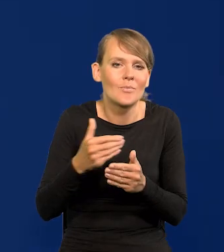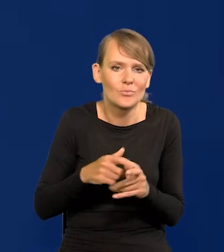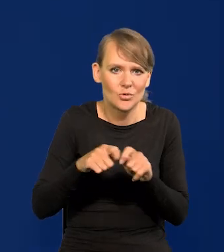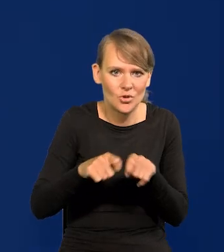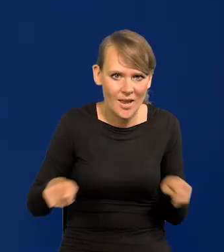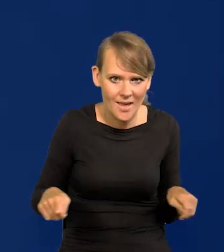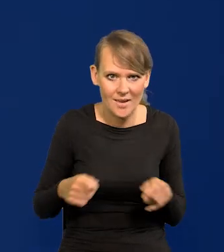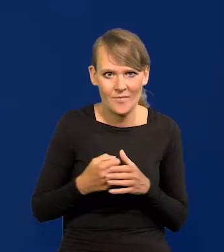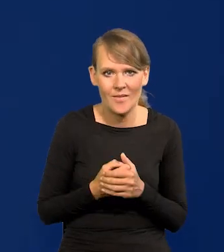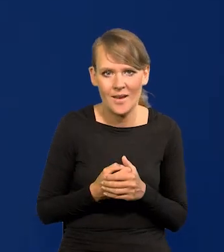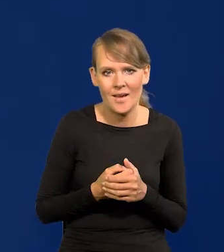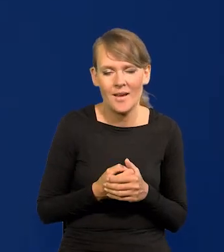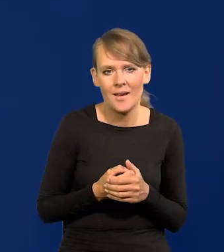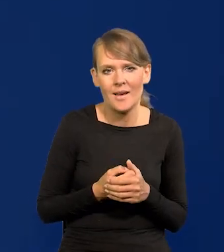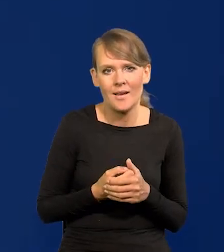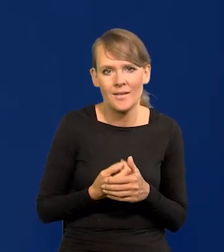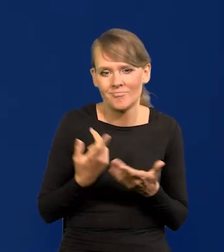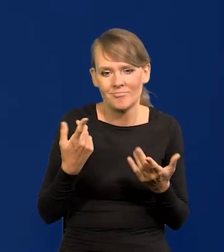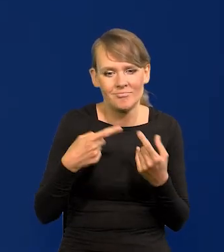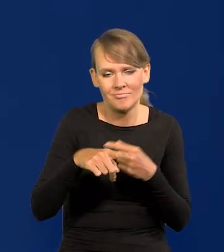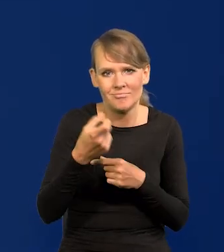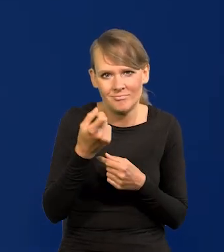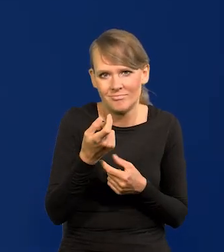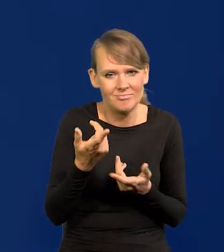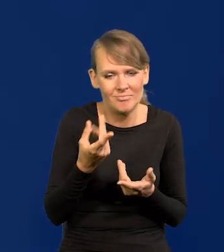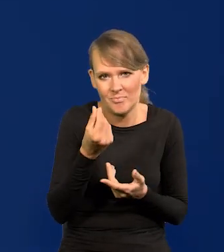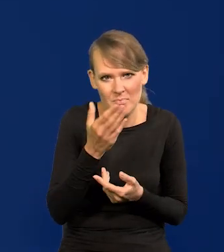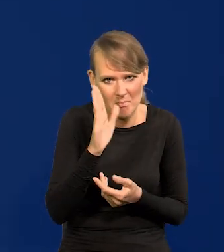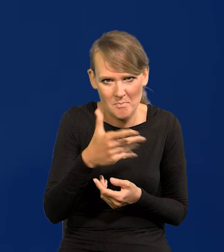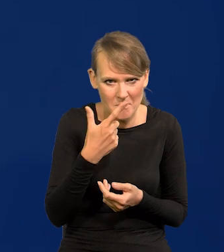Przez jakiś czas już niedługo nie będziemy mieli prawie żadnych środków. Niewielkie.